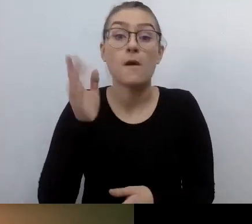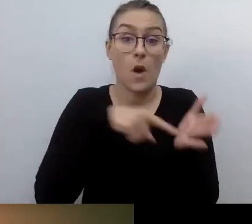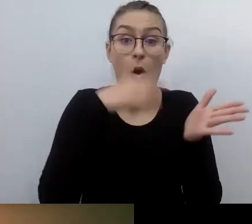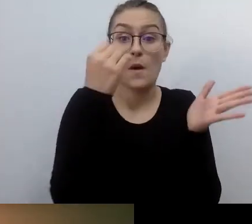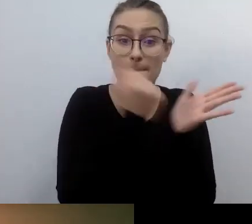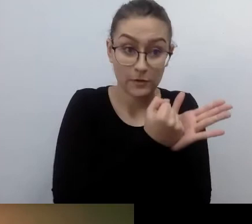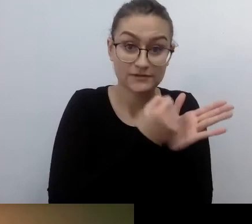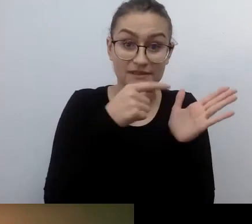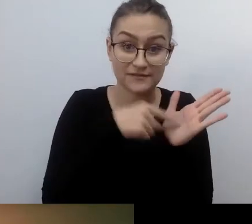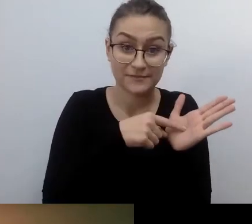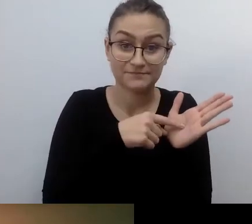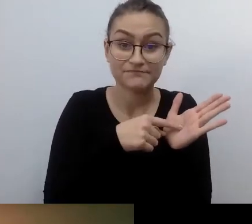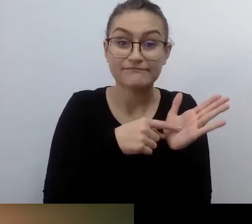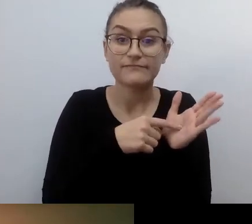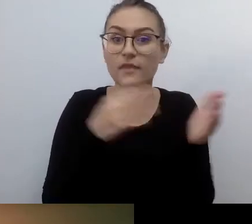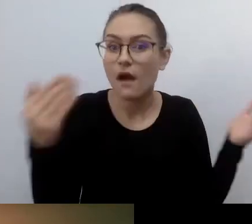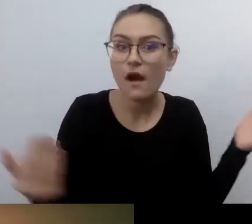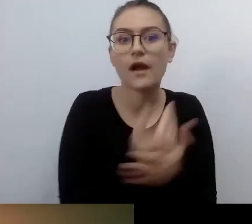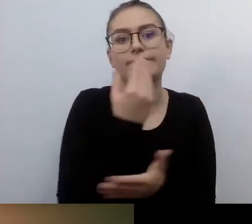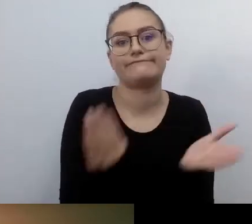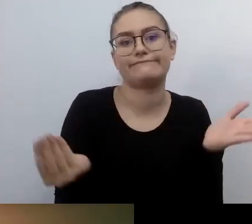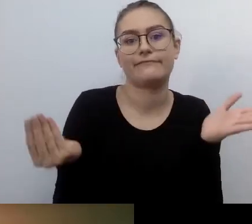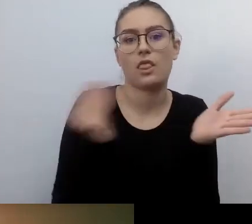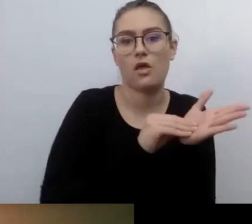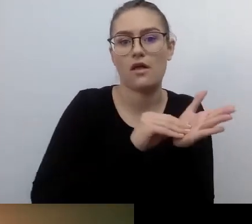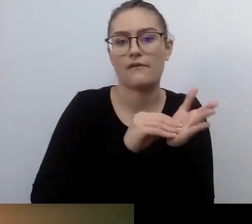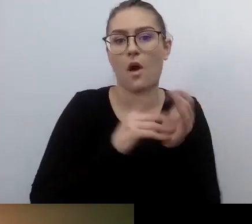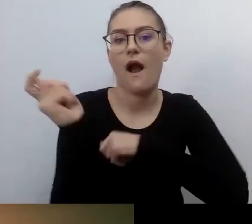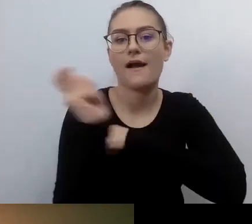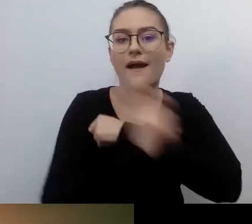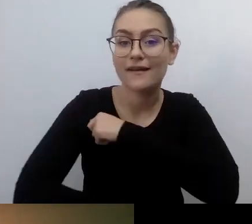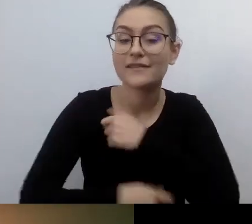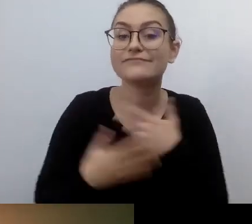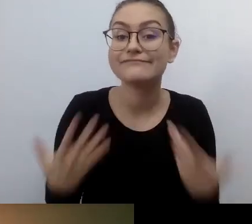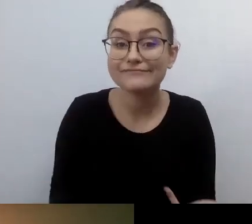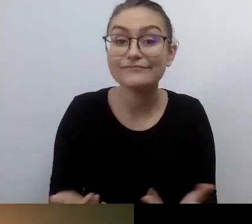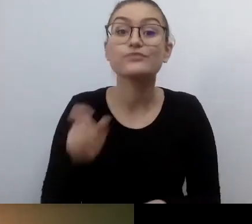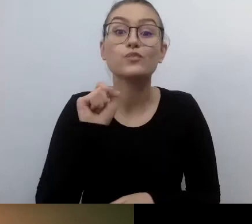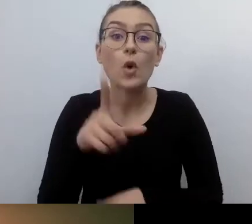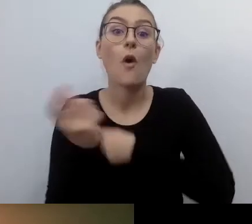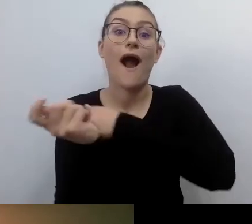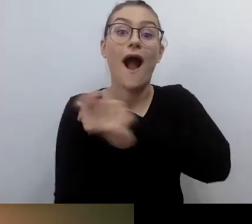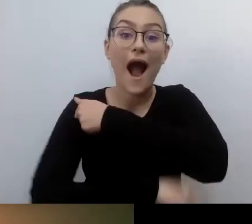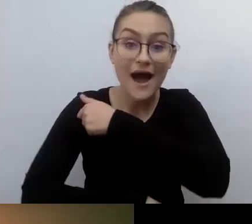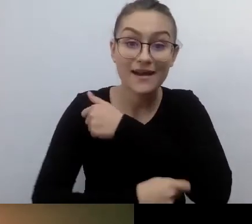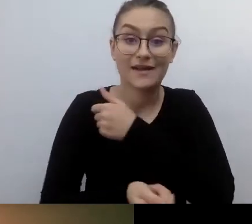Kiedy wprowadzono karę. Kiedy pojawiły się kary za parkowanie na kopertach, raptem zostały one odsłonięte.